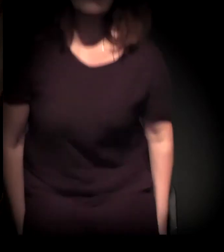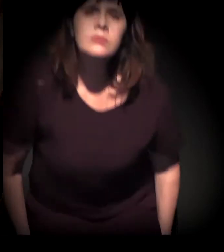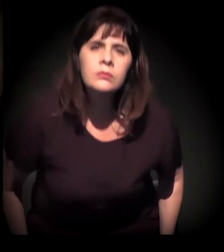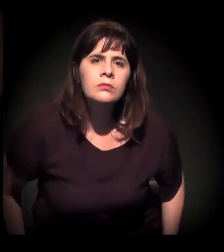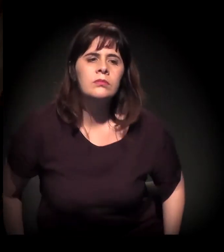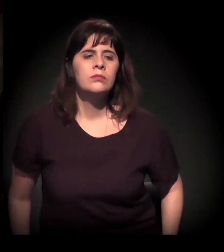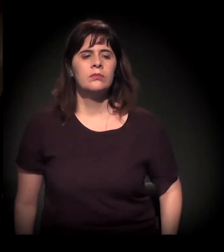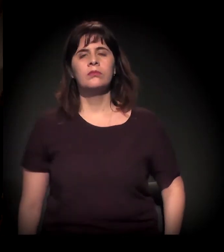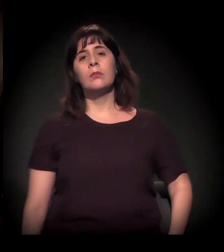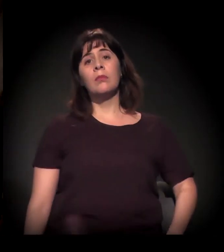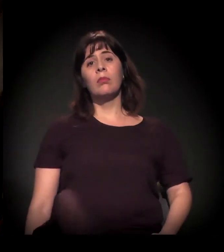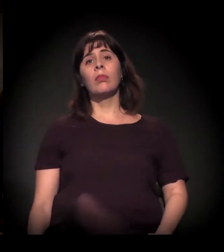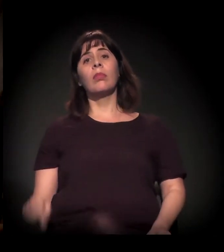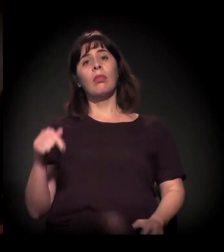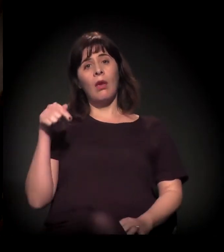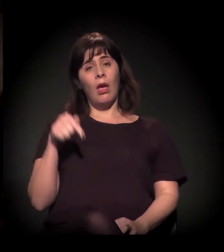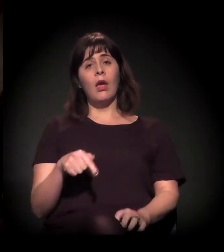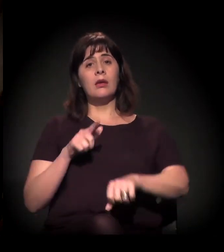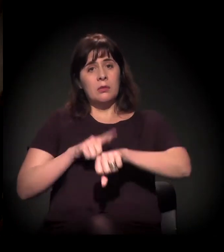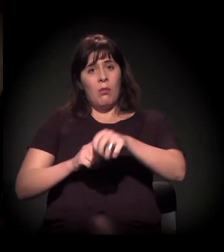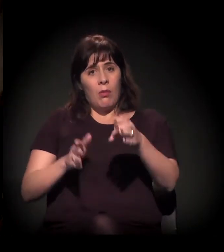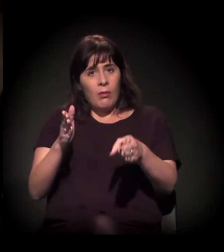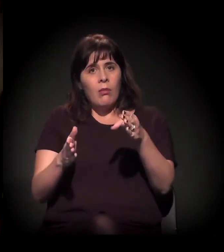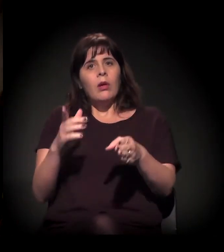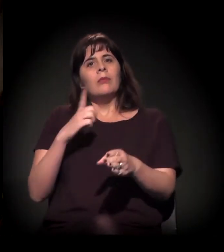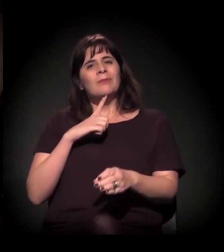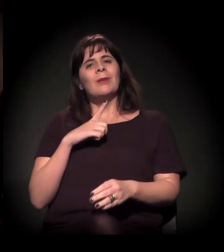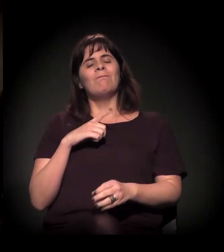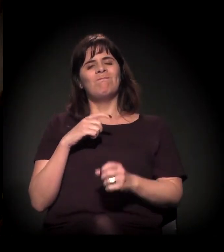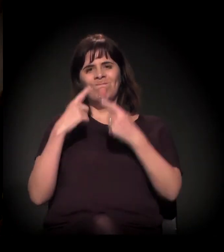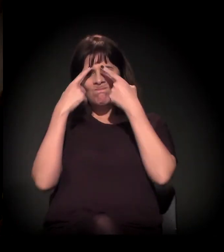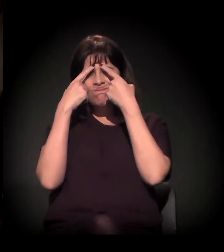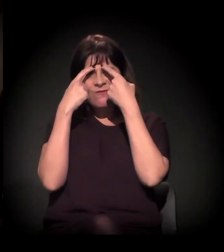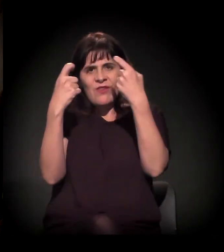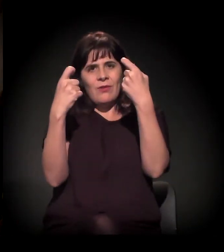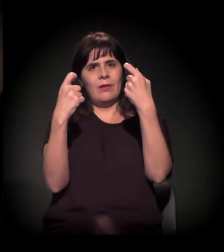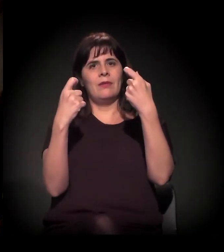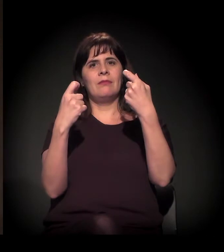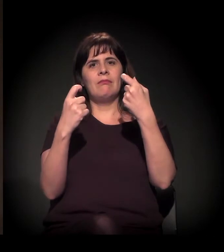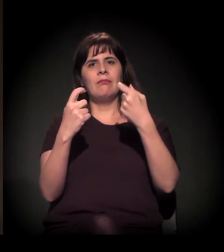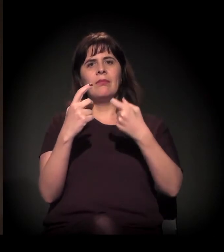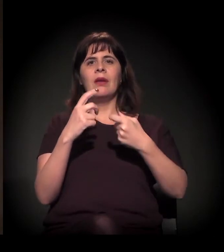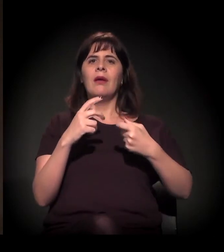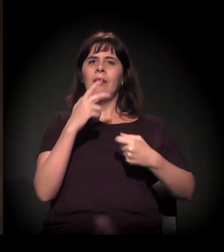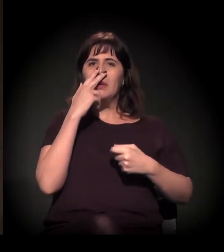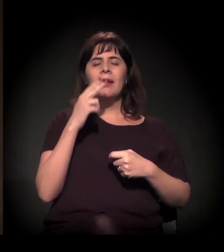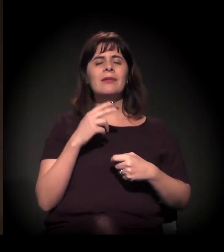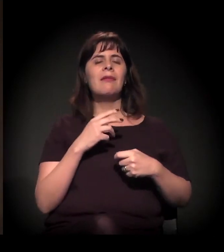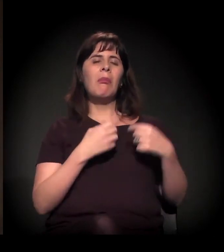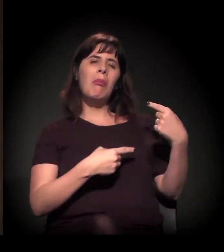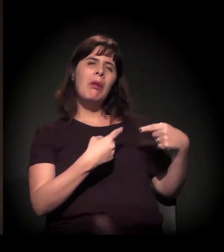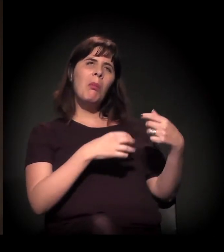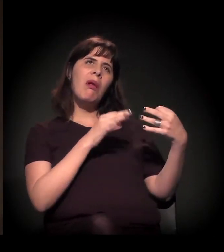É o fim do politicamente correto e a emergência do ódio,